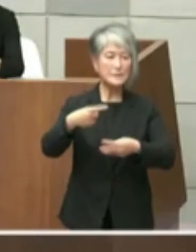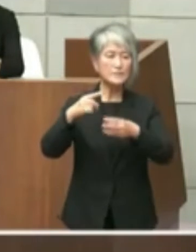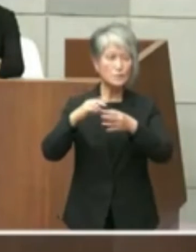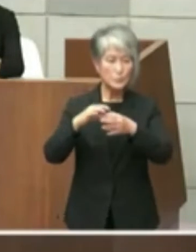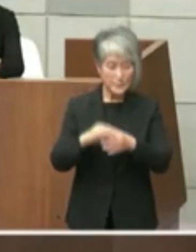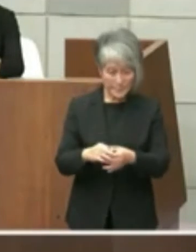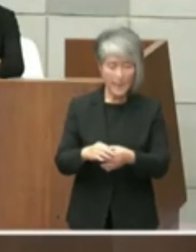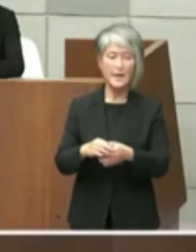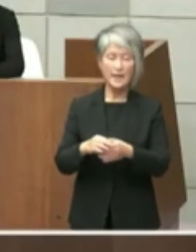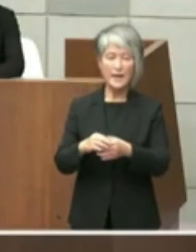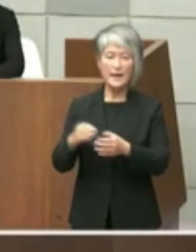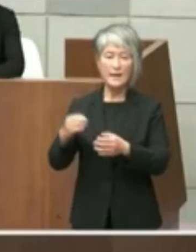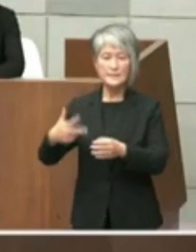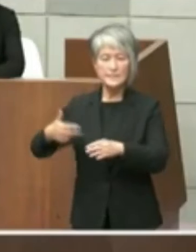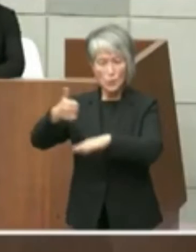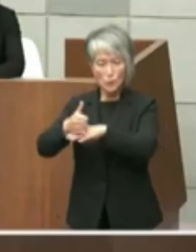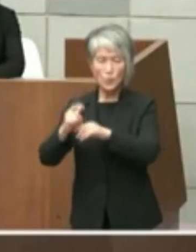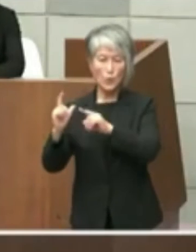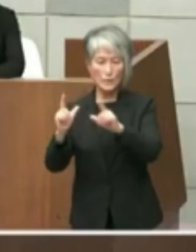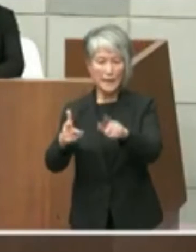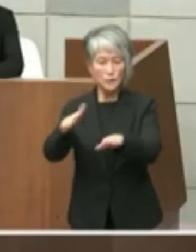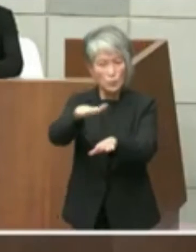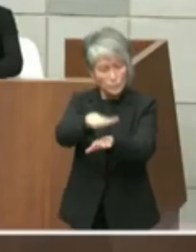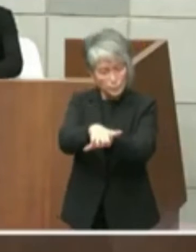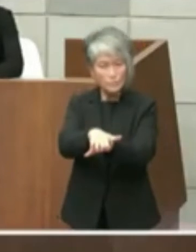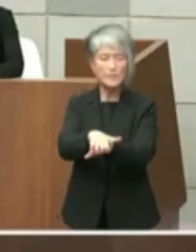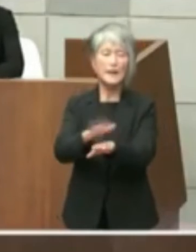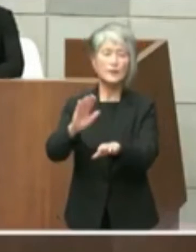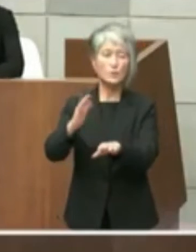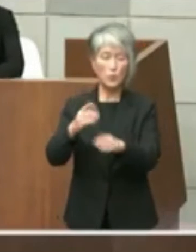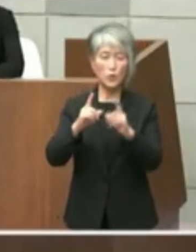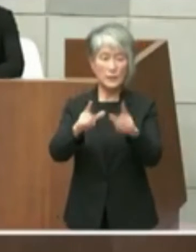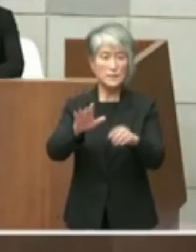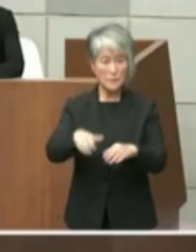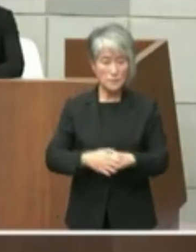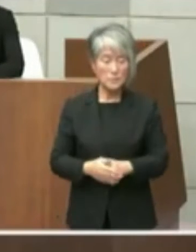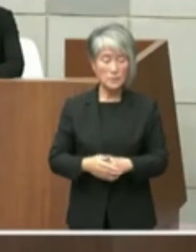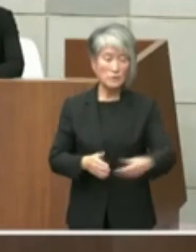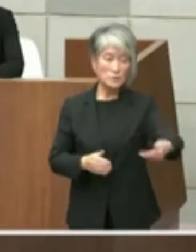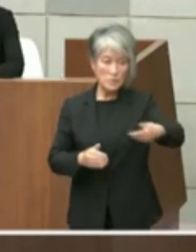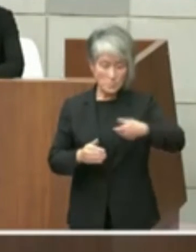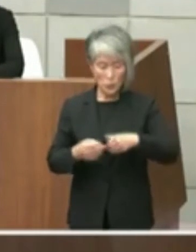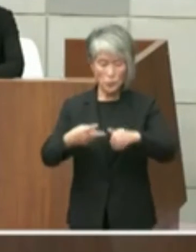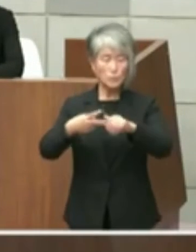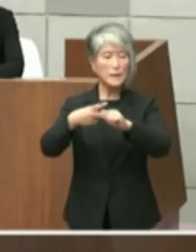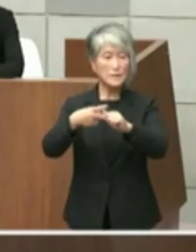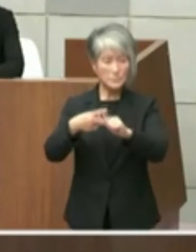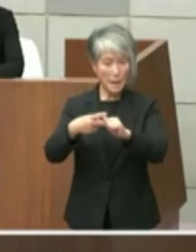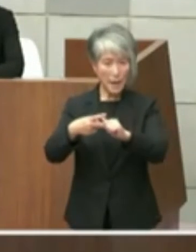答えさせていただきます まずご質問の2点目の東播磨県民局8室の